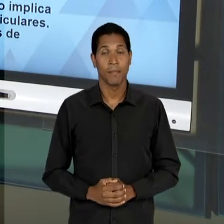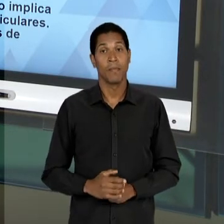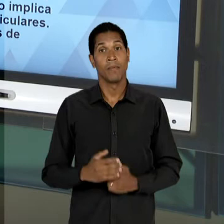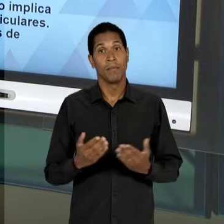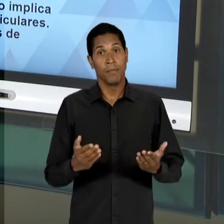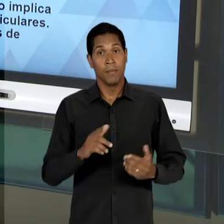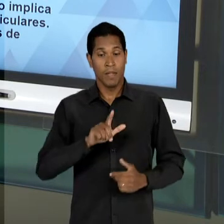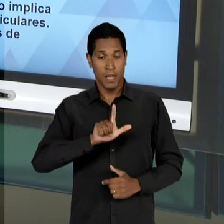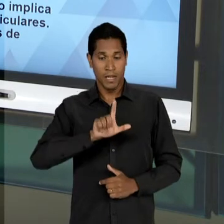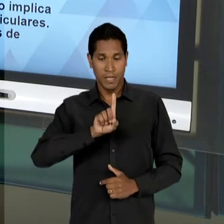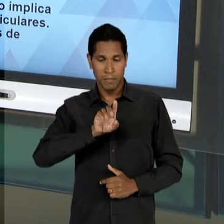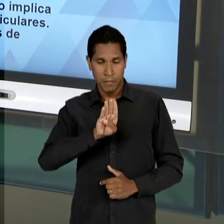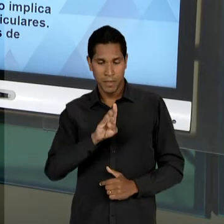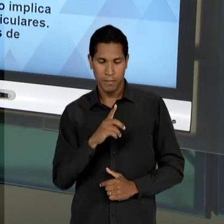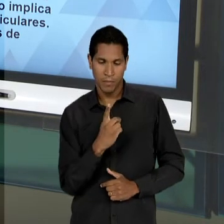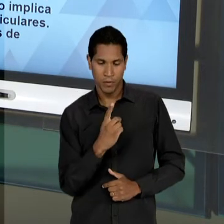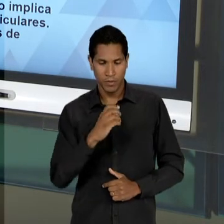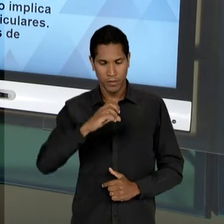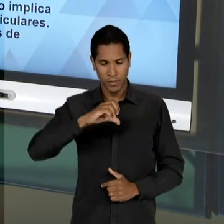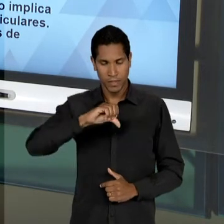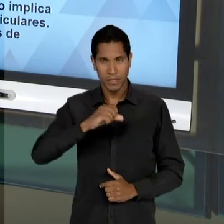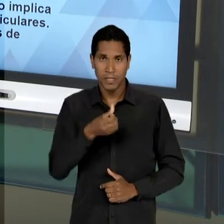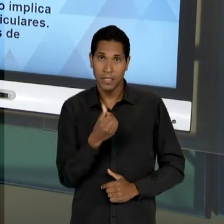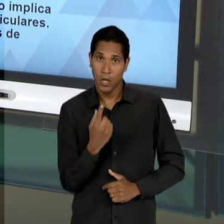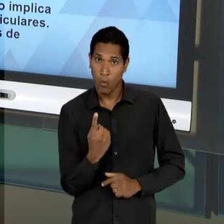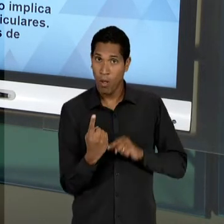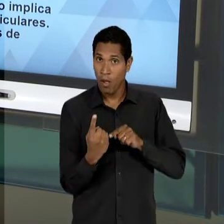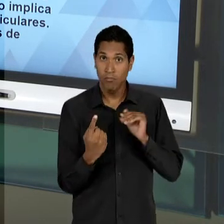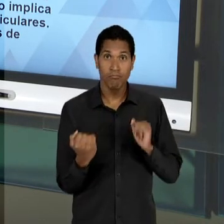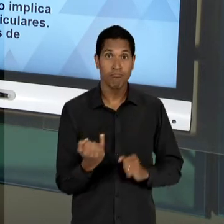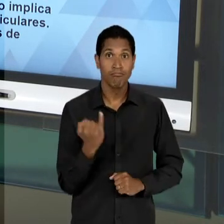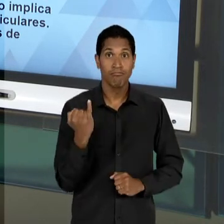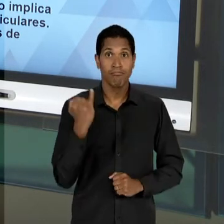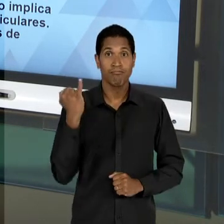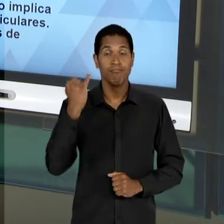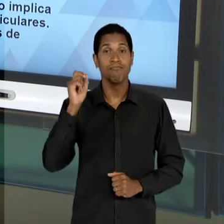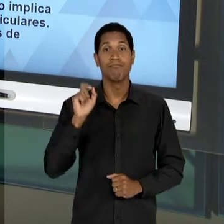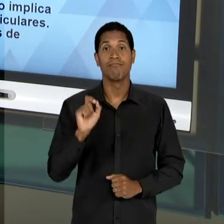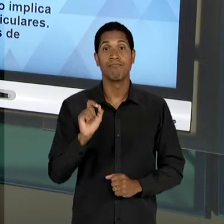61, É IMPORTANTE PORQUE LANÇA EM CENA DE UMA